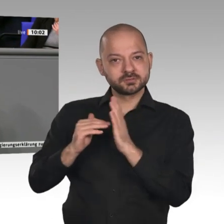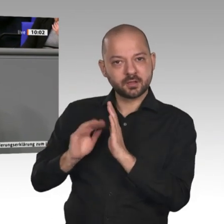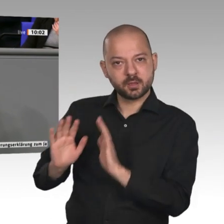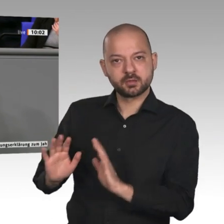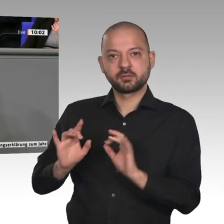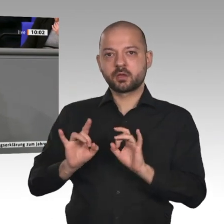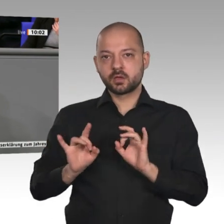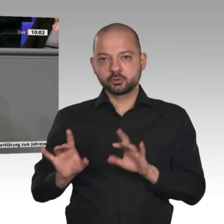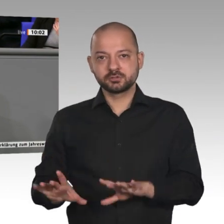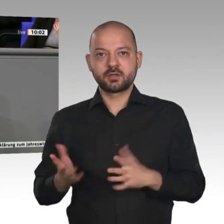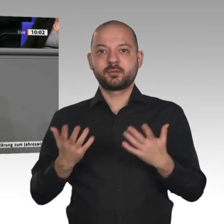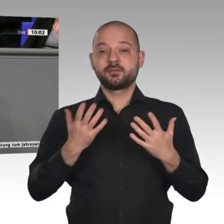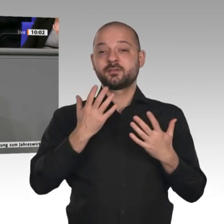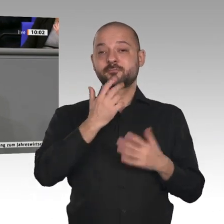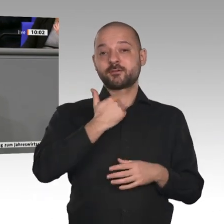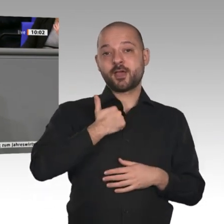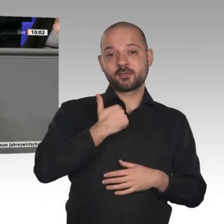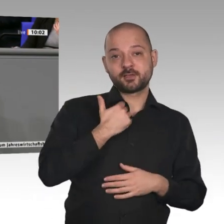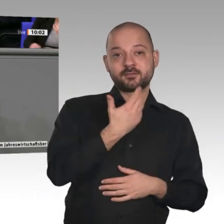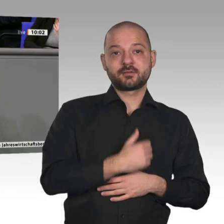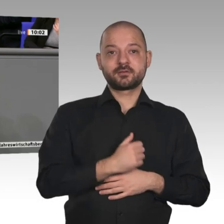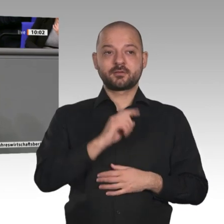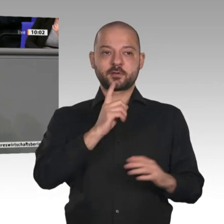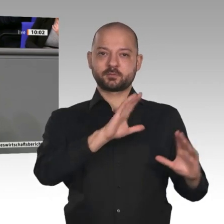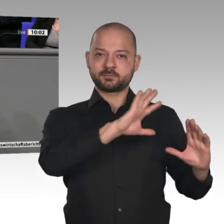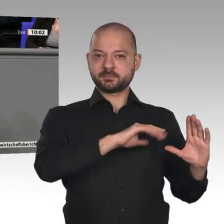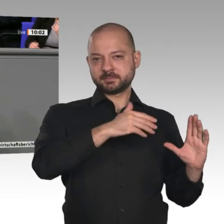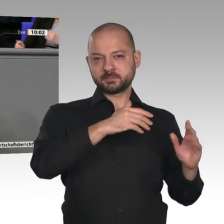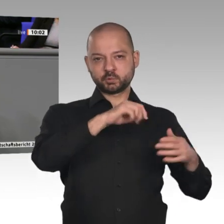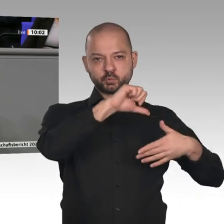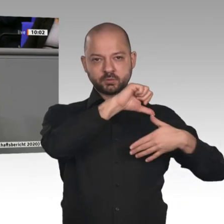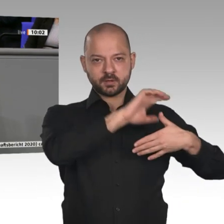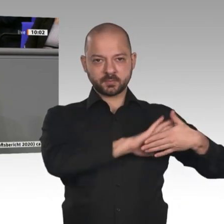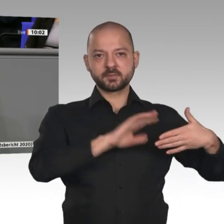Europa muss hier an der Spitze sein und die Koalition der Willigen für Freihandel